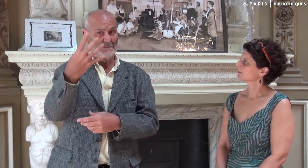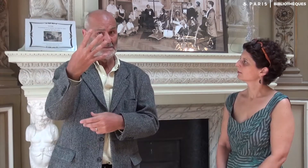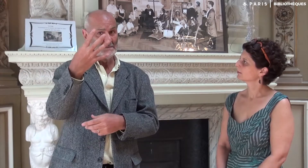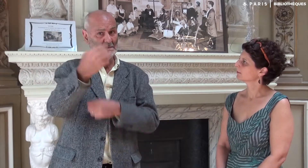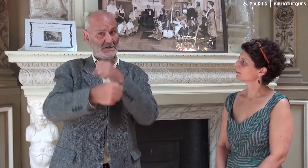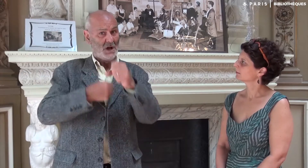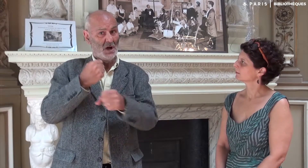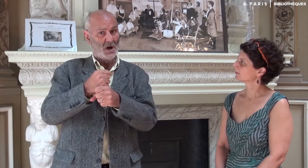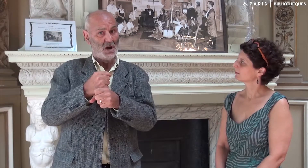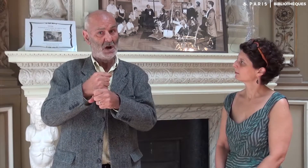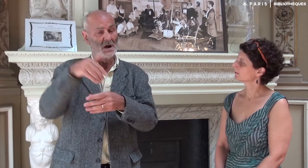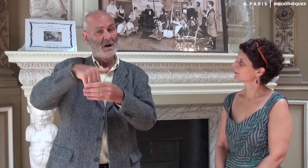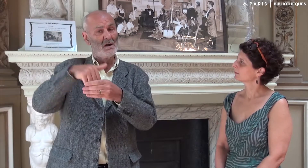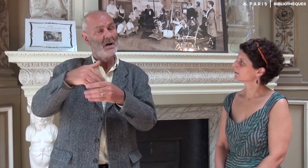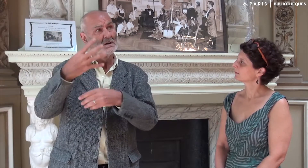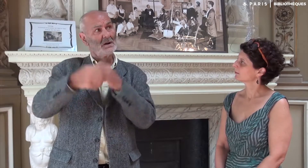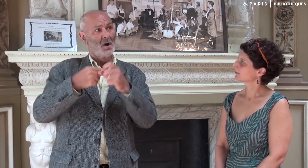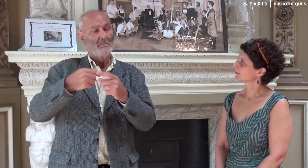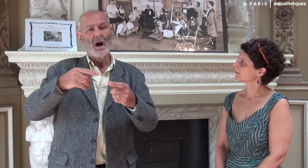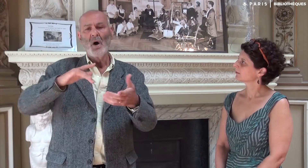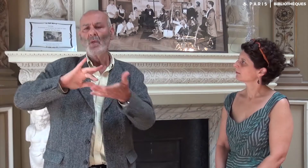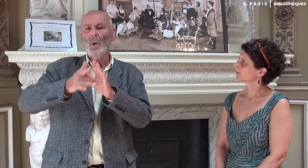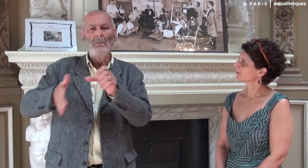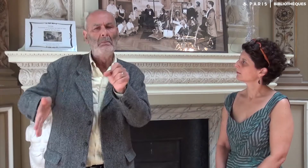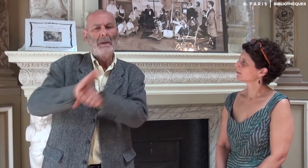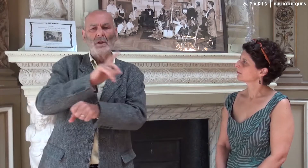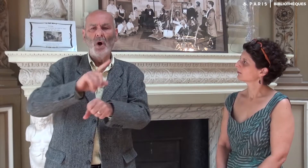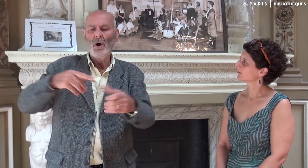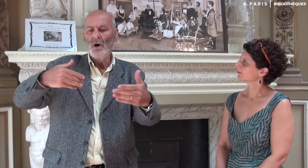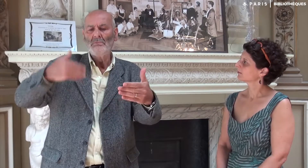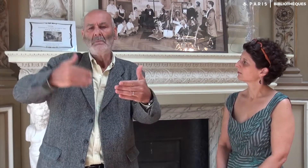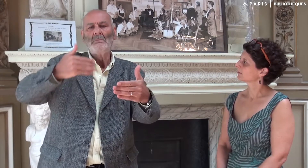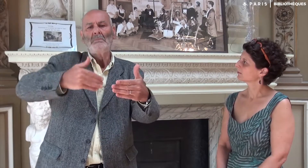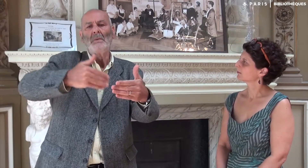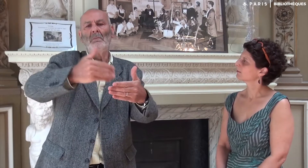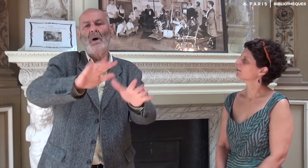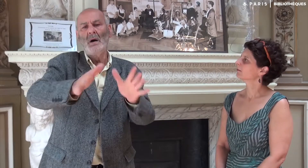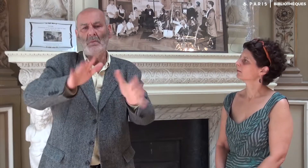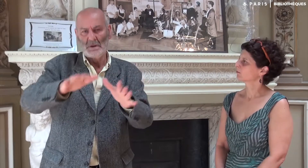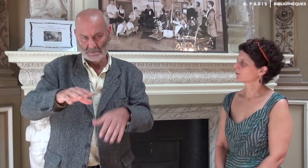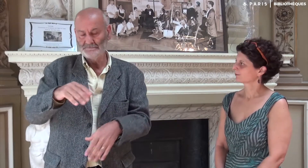Cela a duré quatre années ! Quatre ans ! Pas à plein temps bien sûr !